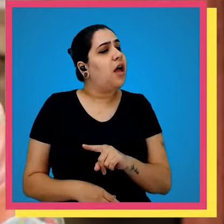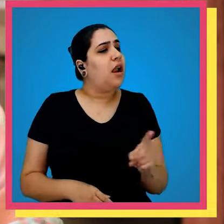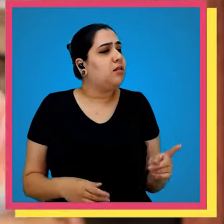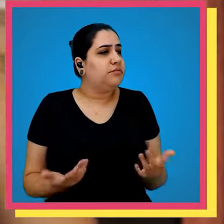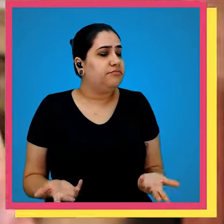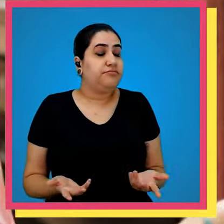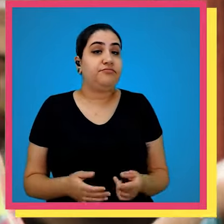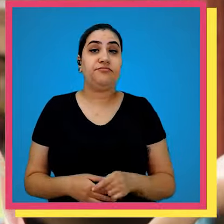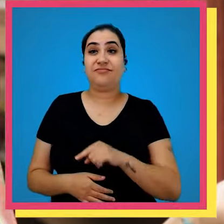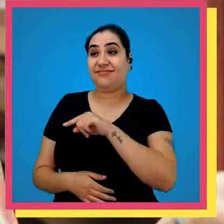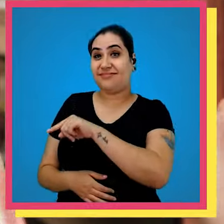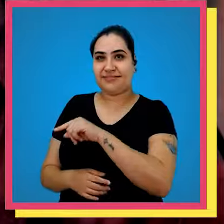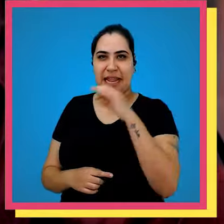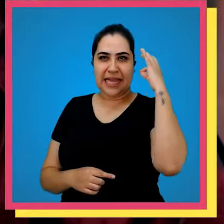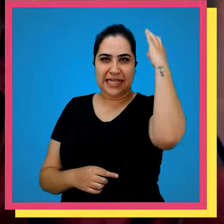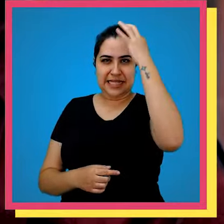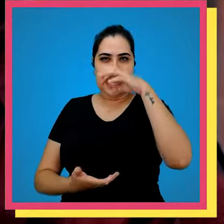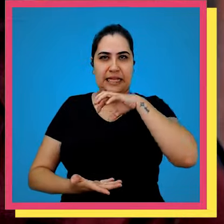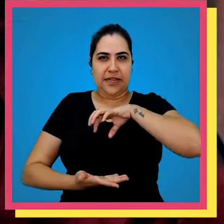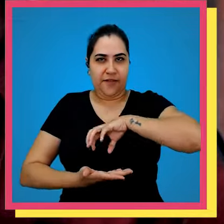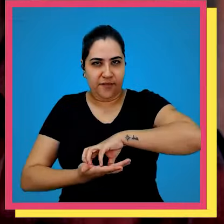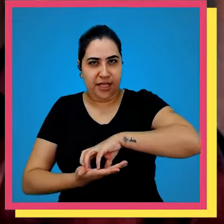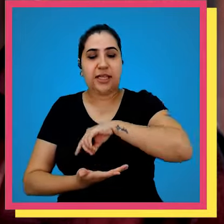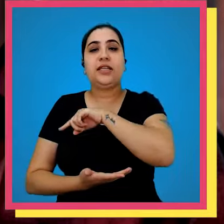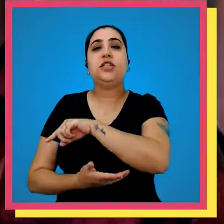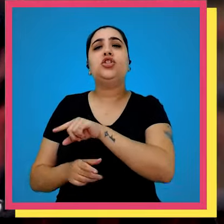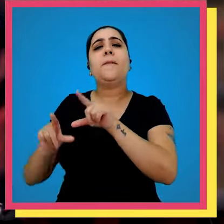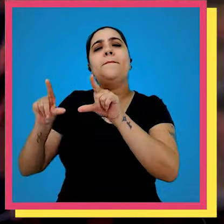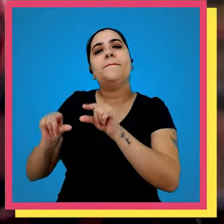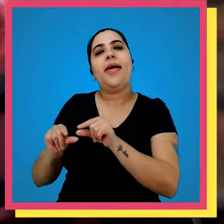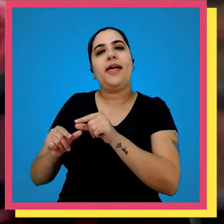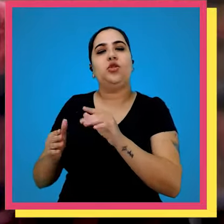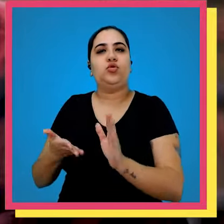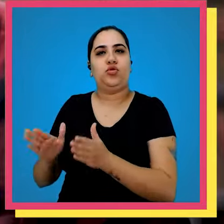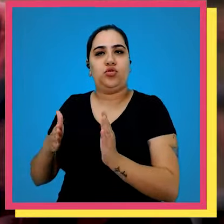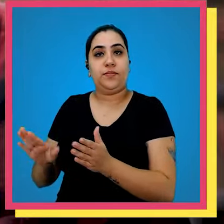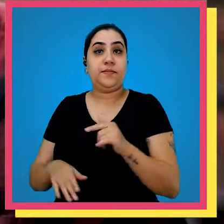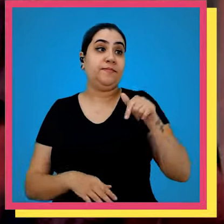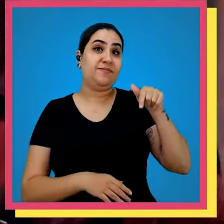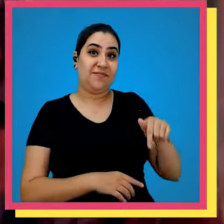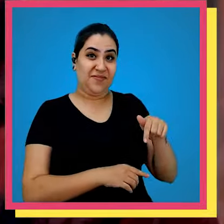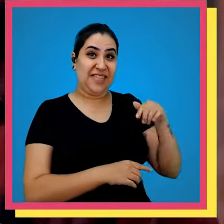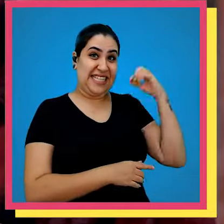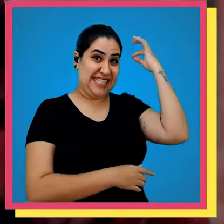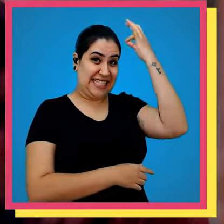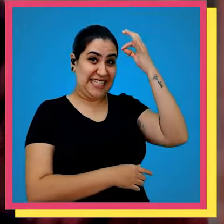a diferença de um para o outro santa de virgem É onde temos a menor rotatividade e aqui o são